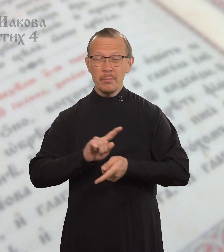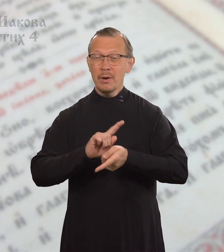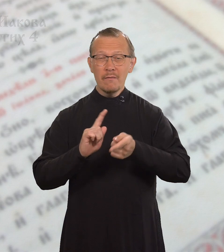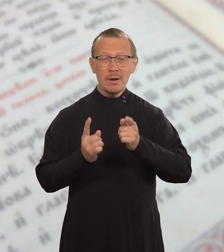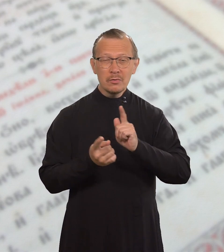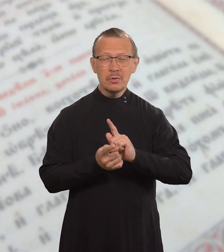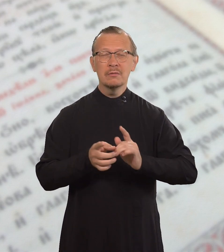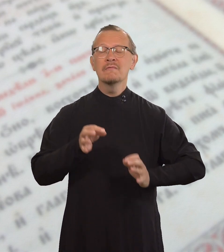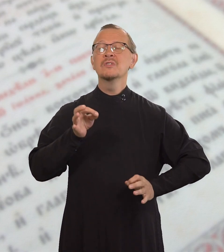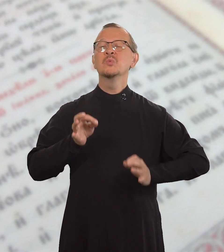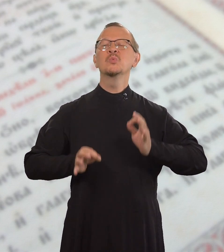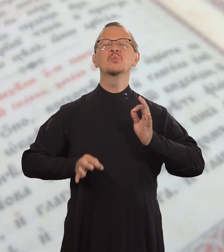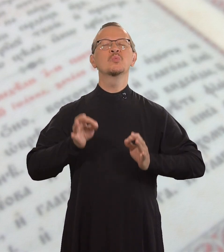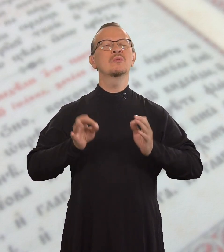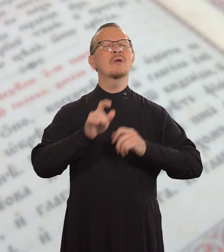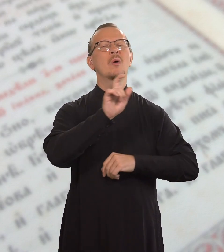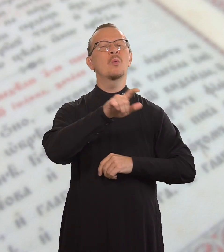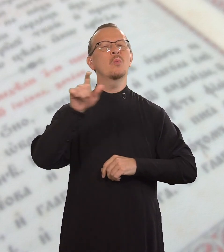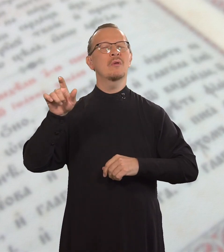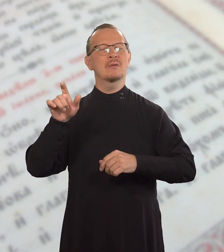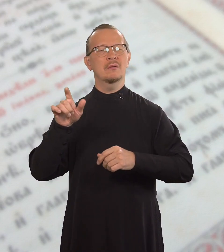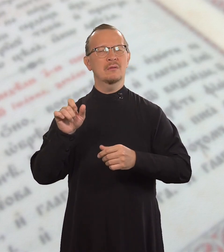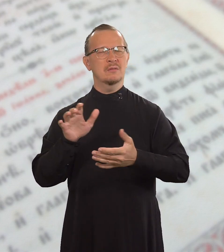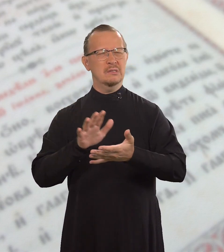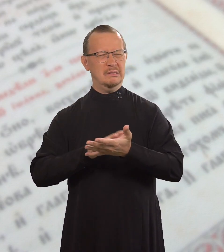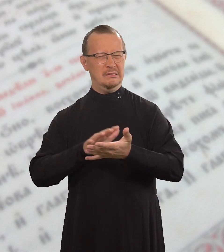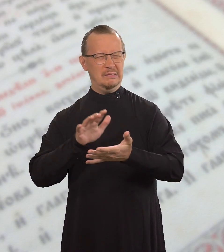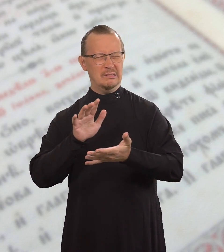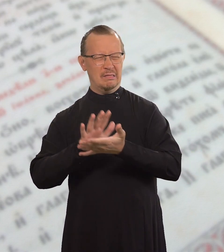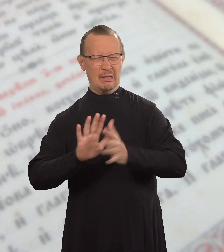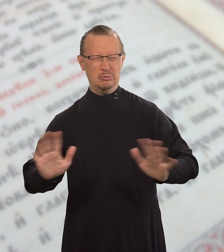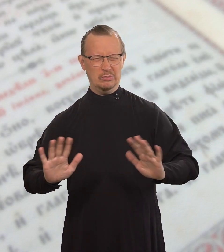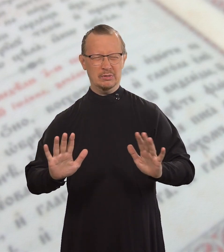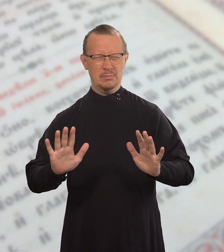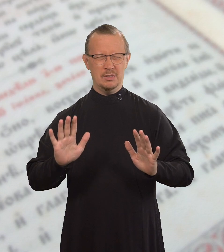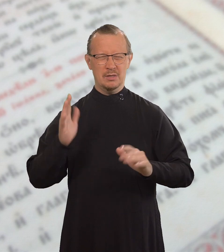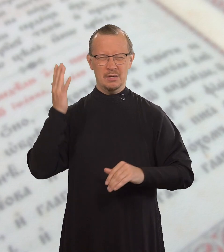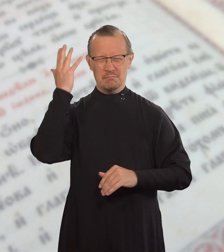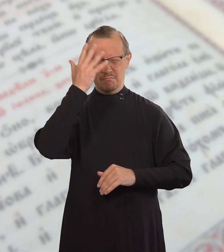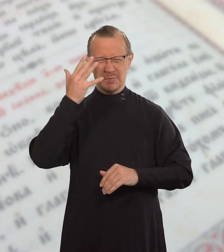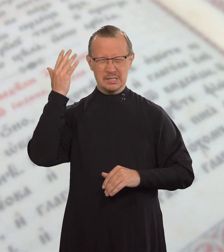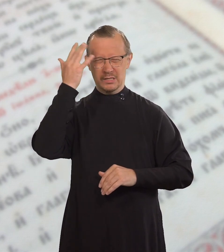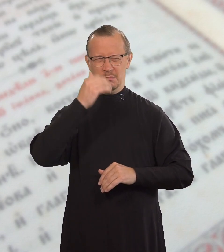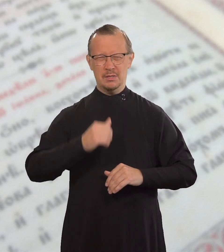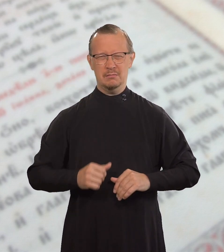становитесь судьями с дурными мыслями.